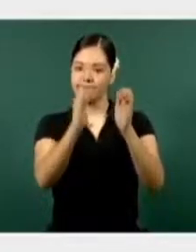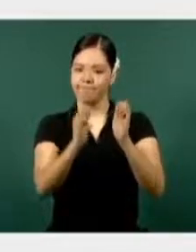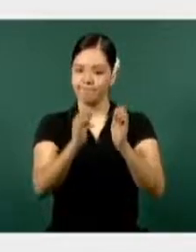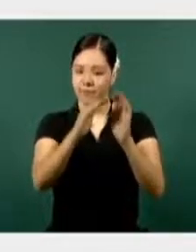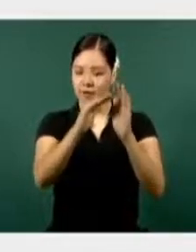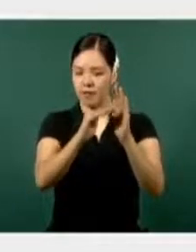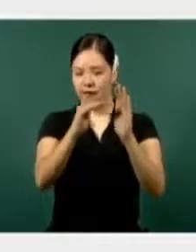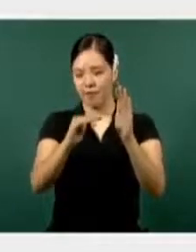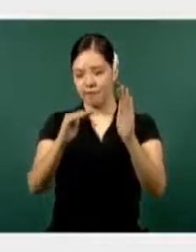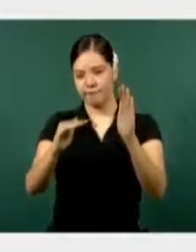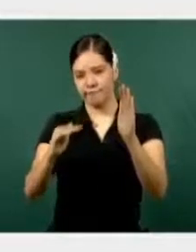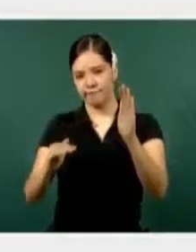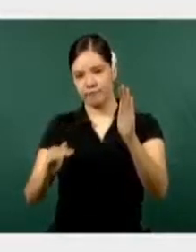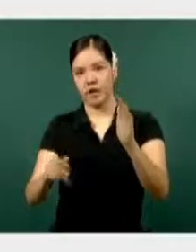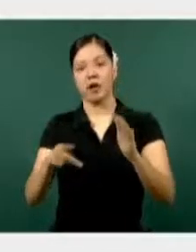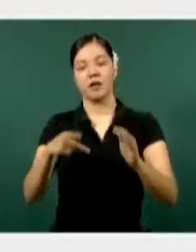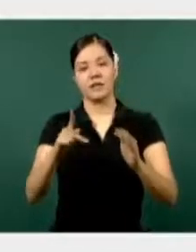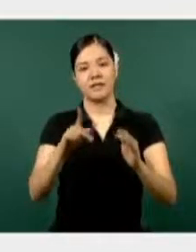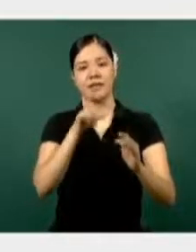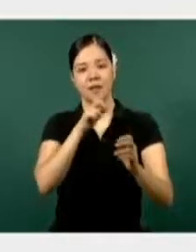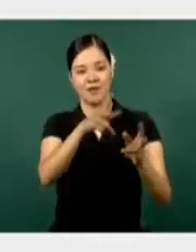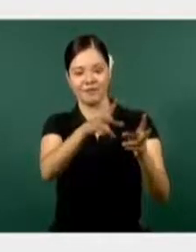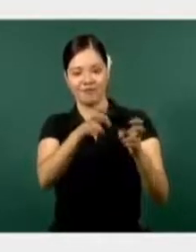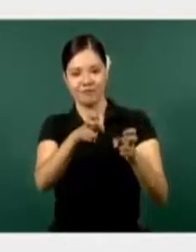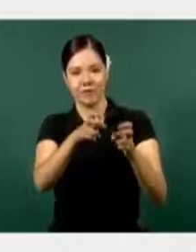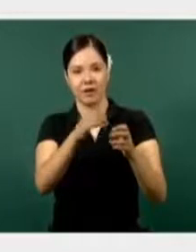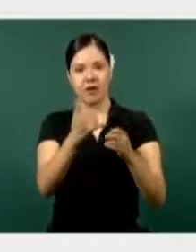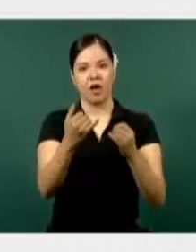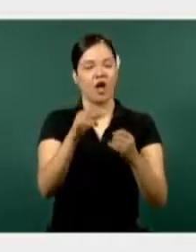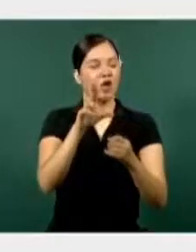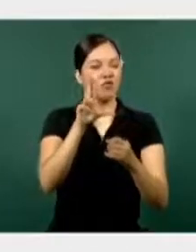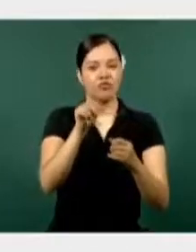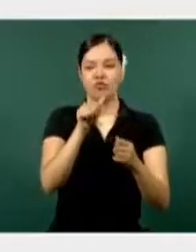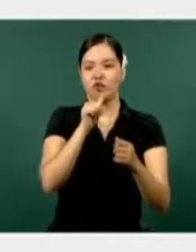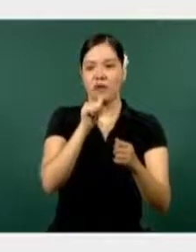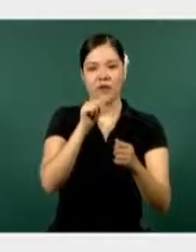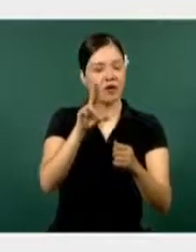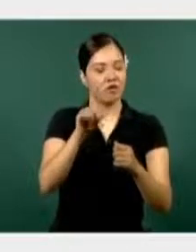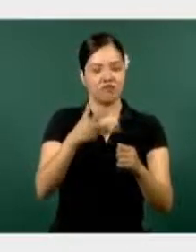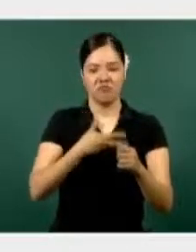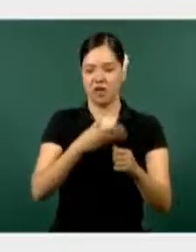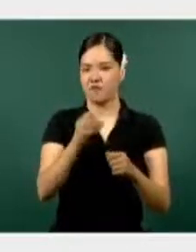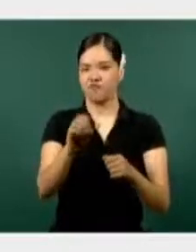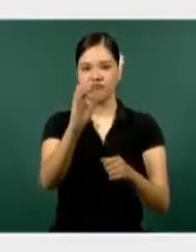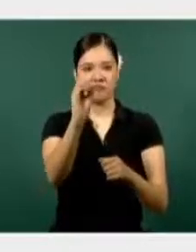Secuestros, no están registrados en el estado, tiene cero en secuestros.